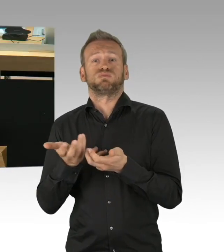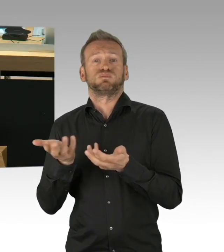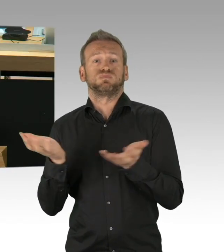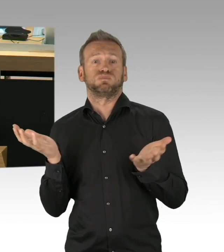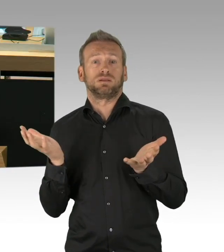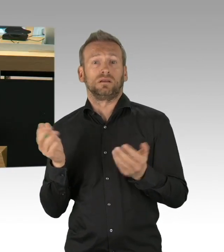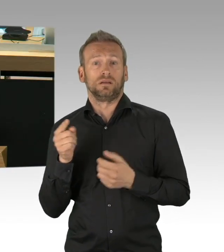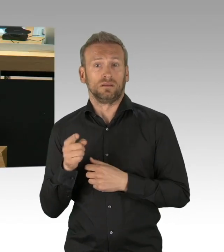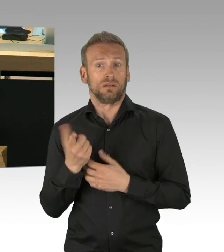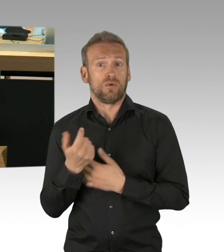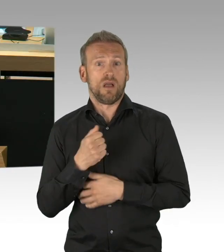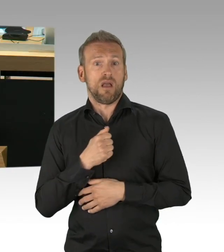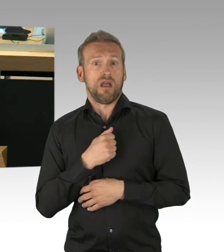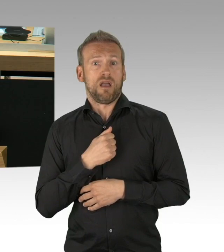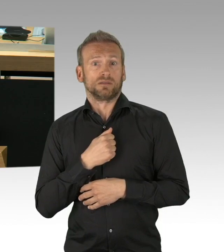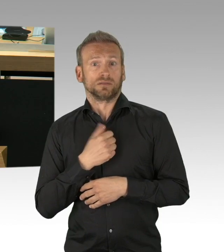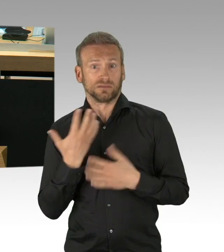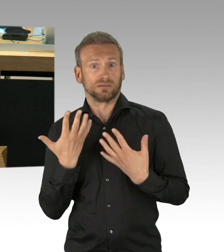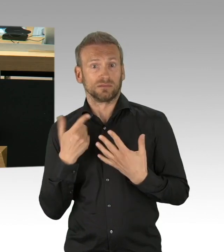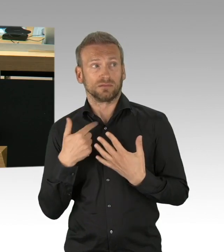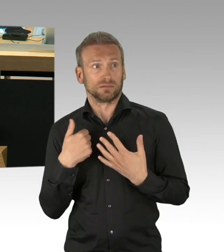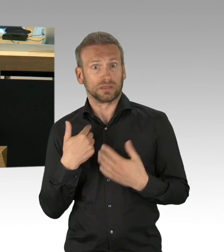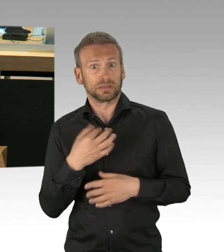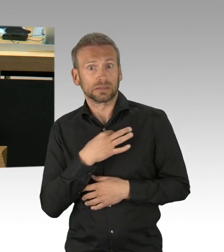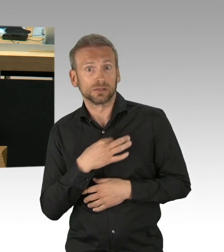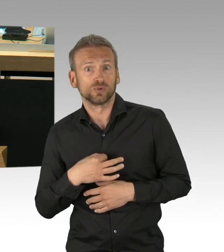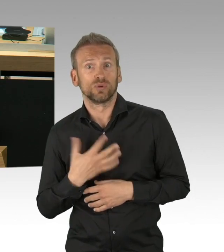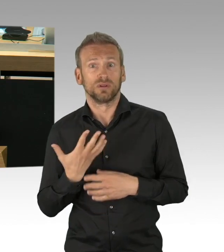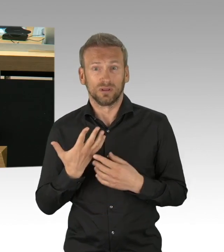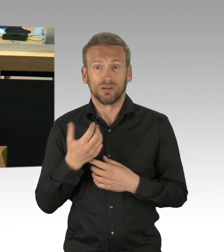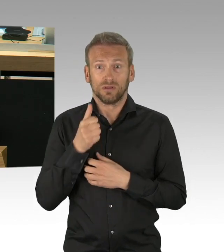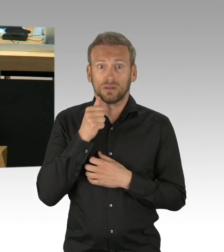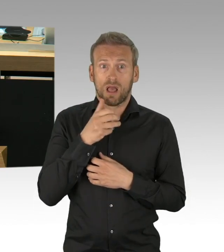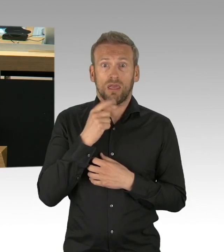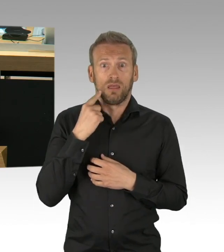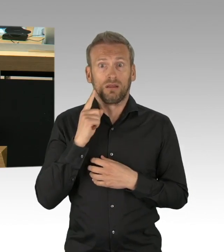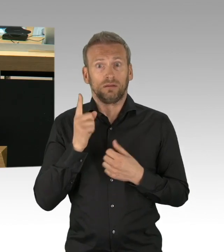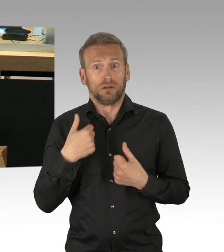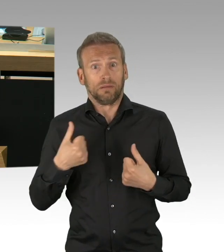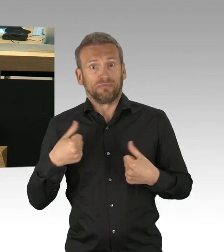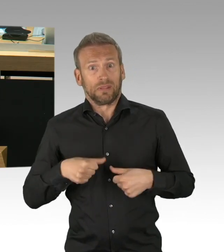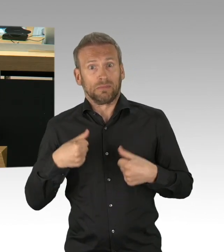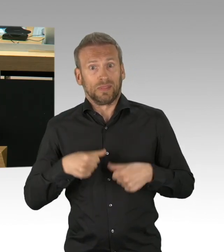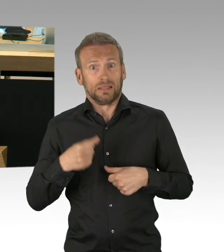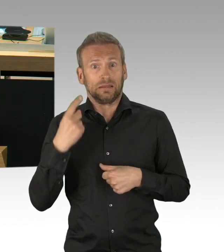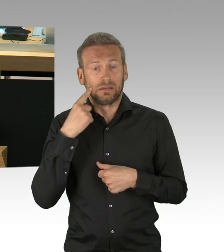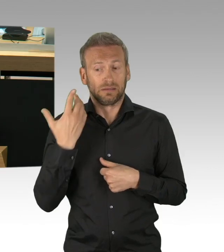und in der Wirtschaftswunderzeit, so wie andere Städte auch, aufgebaut haben und jetzt leider zuhause oder in Pflegeeinrichtungen